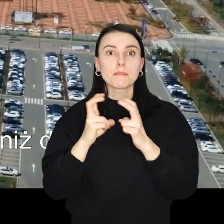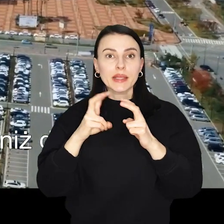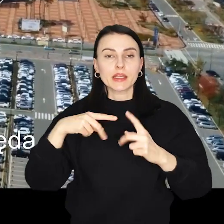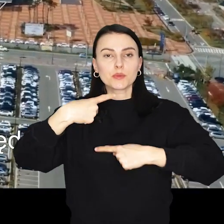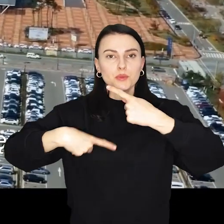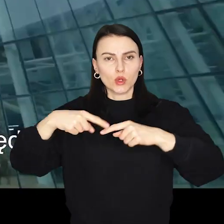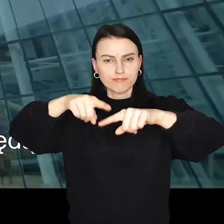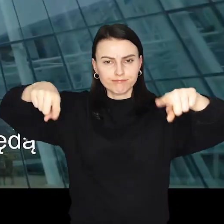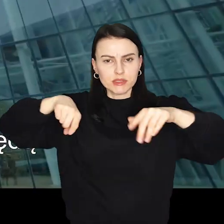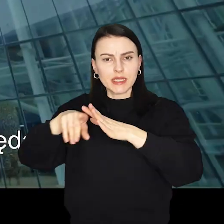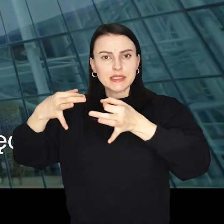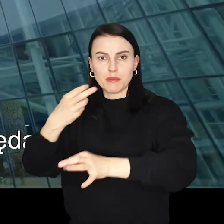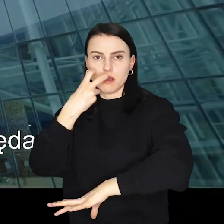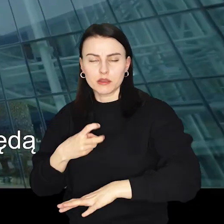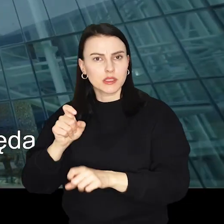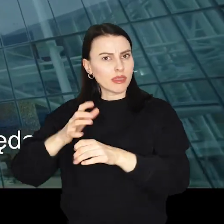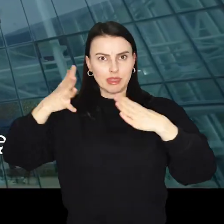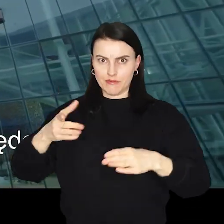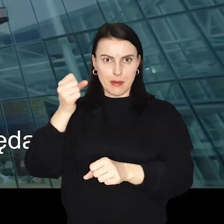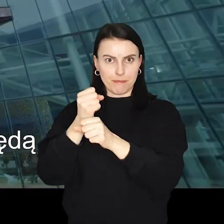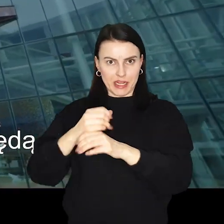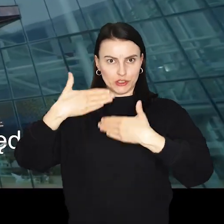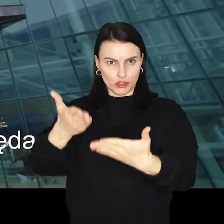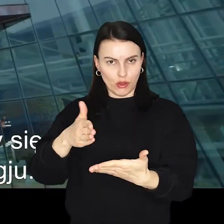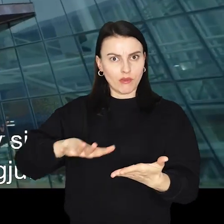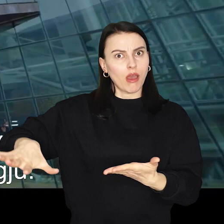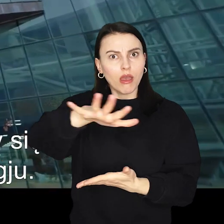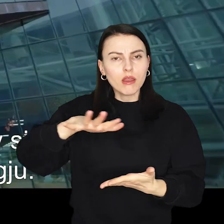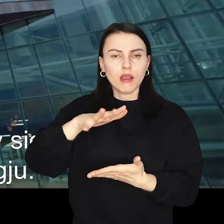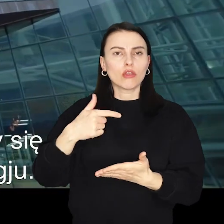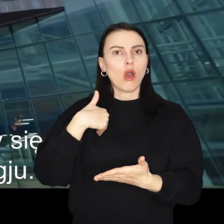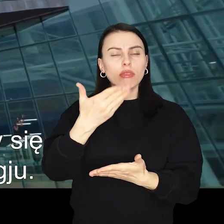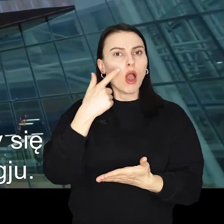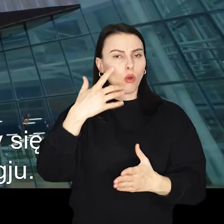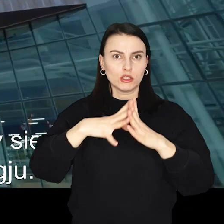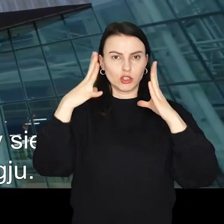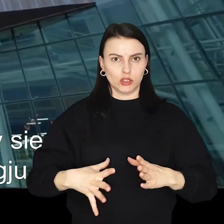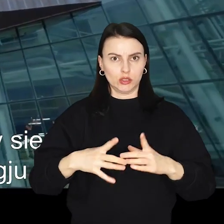To także jeden z największych pracodawców w regionie, zatrudniający ponad 10 000 osób